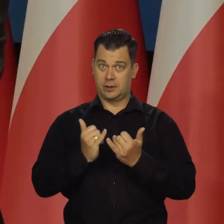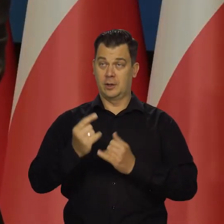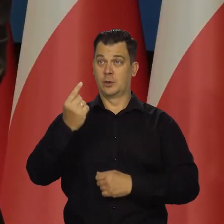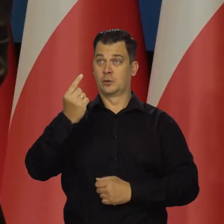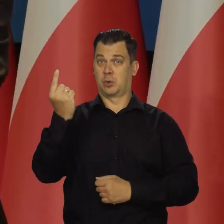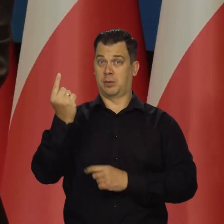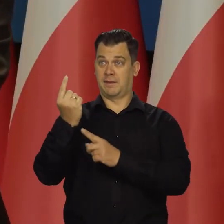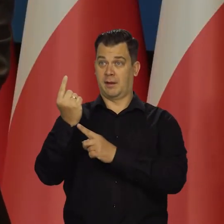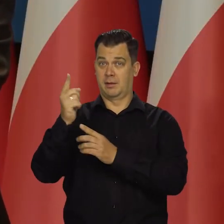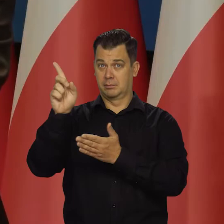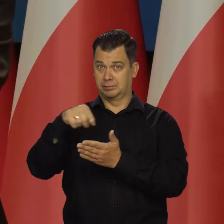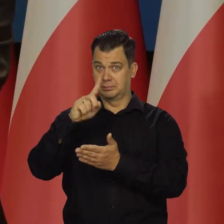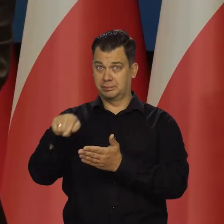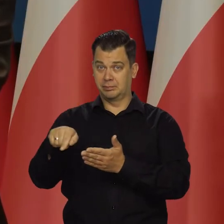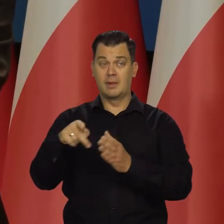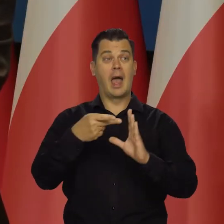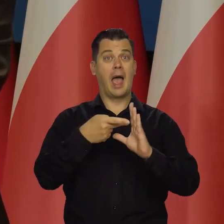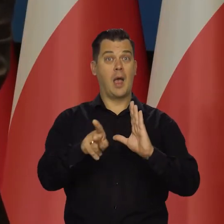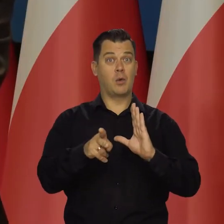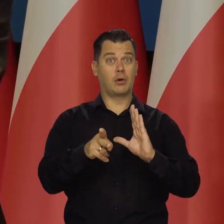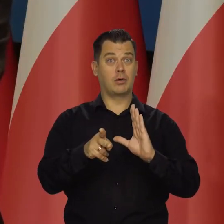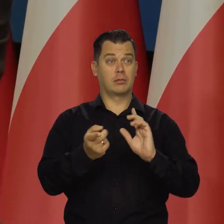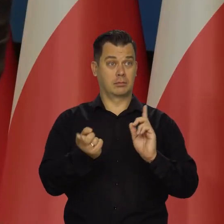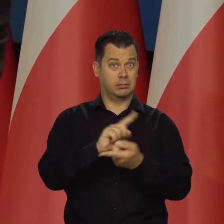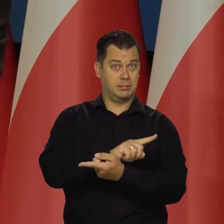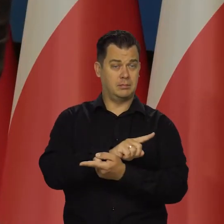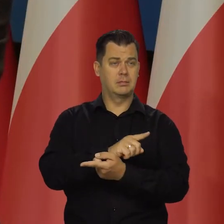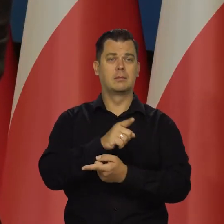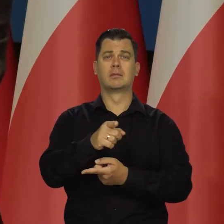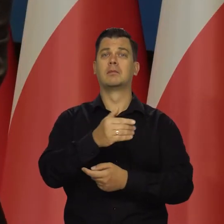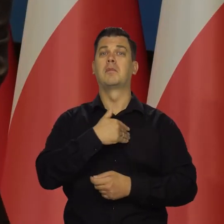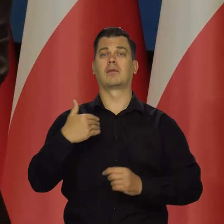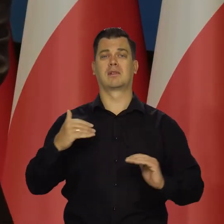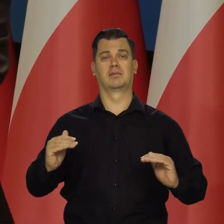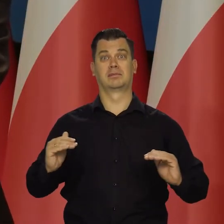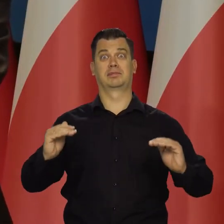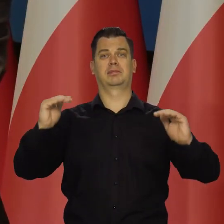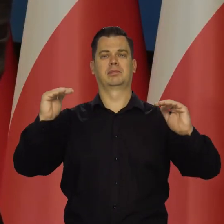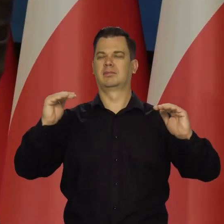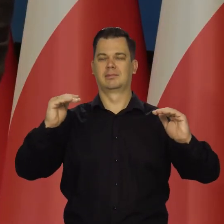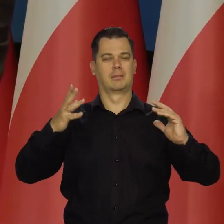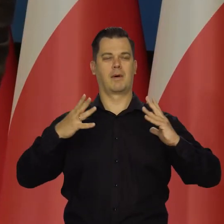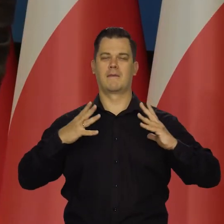to poziom życia w Polsce będzie rósł wolno. Nasze budżety domowe będą rosły wolno.